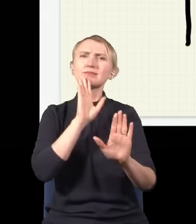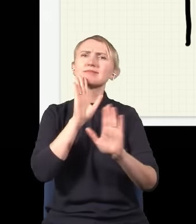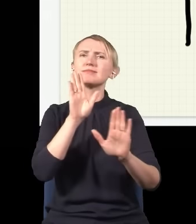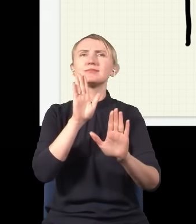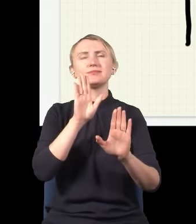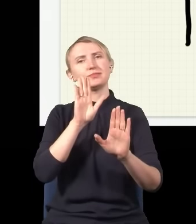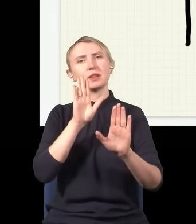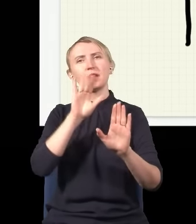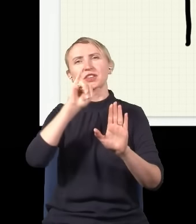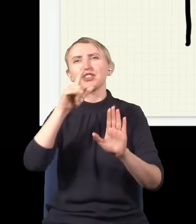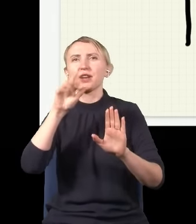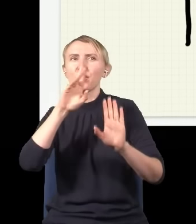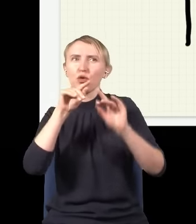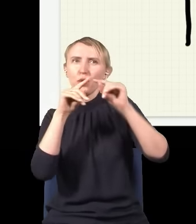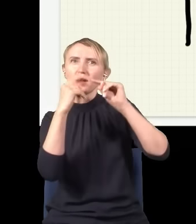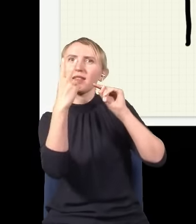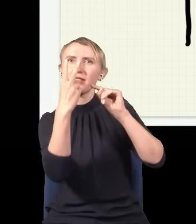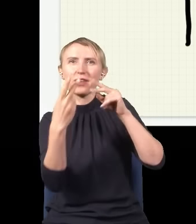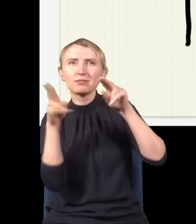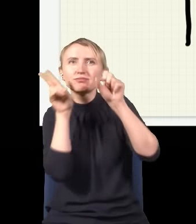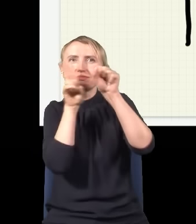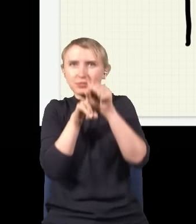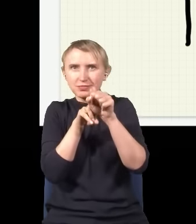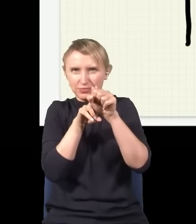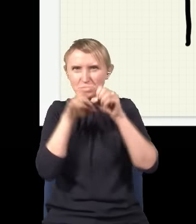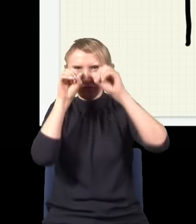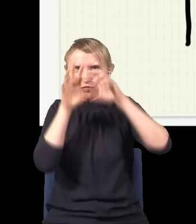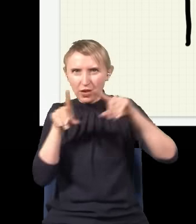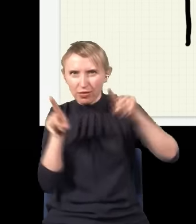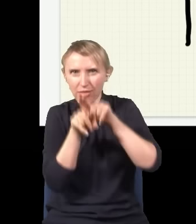jak gdyby interferował, jakby te dwie wiązki się nakładały – tylko jakie dwie wiązki,